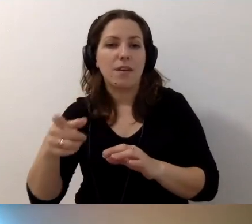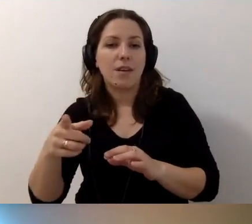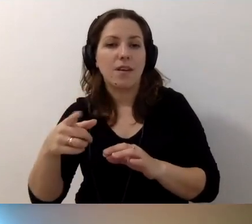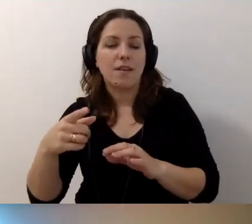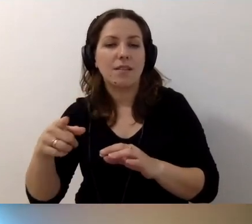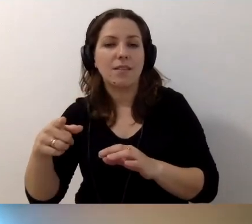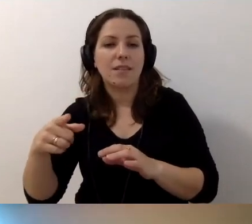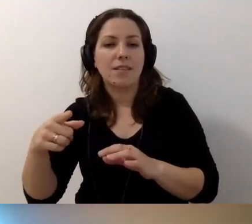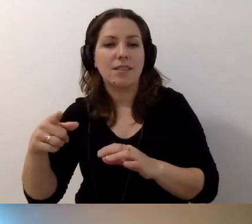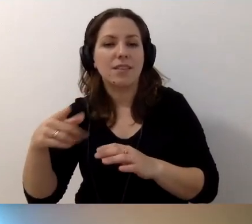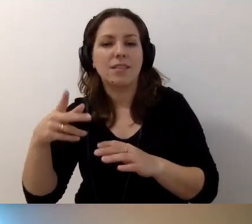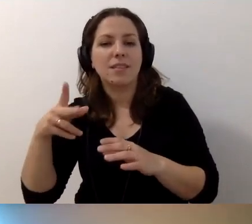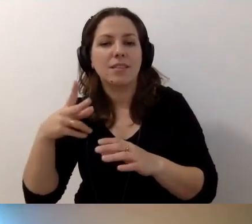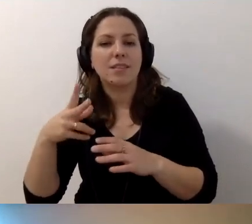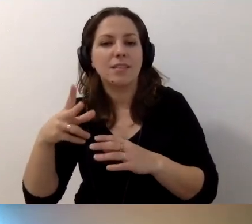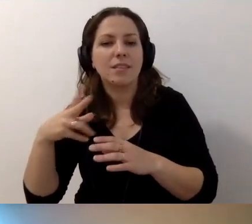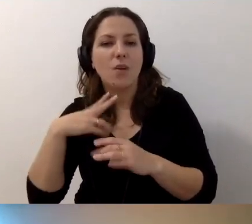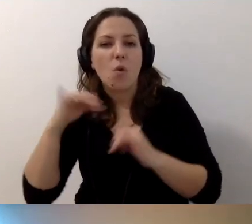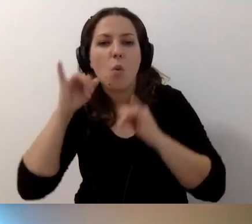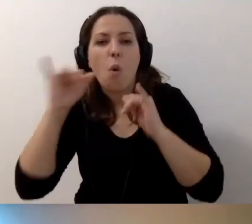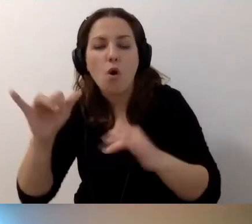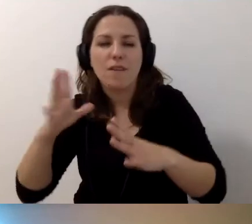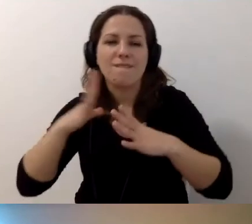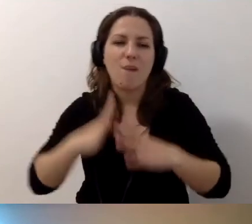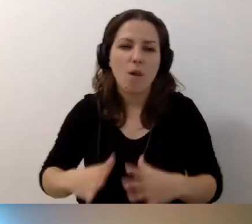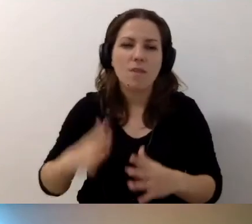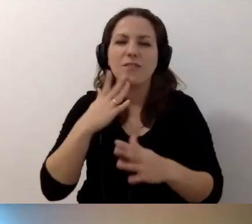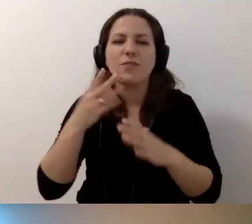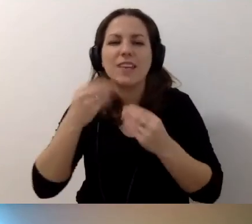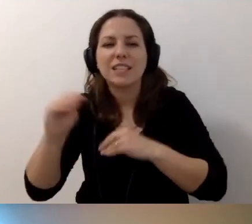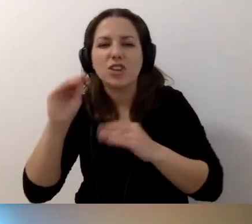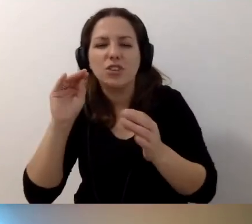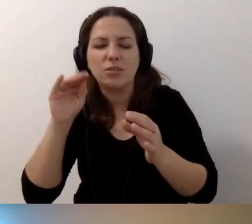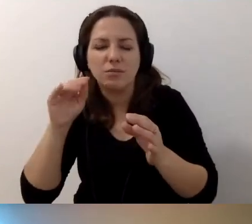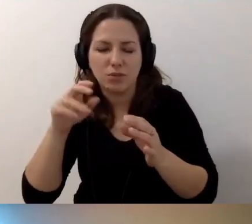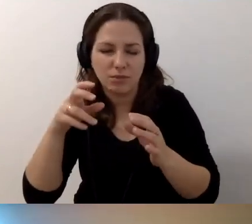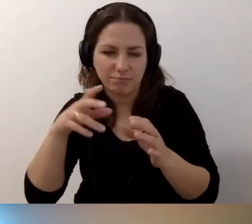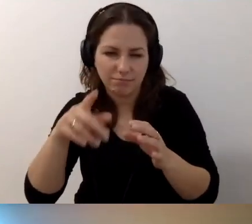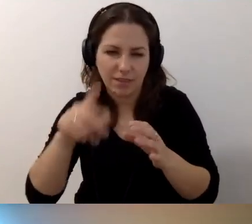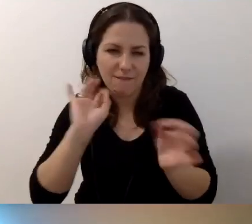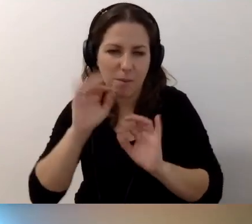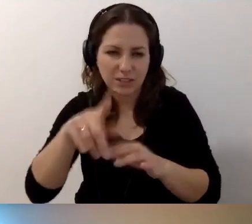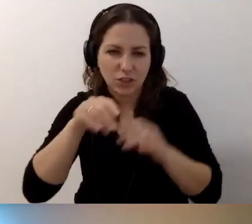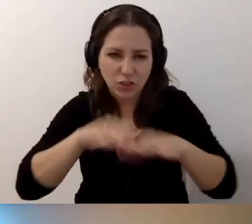czy żeby nikt nie zaczynał mówić wolniej i głośniej. Więcej wiedzy w sieci, więcej opisów alternatywnych, żeby się z tym oswoić.